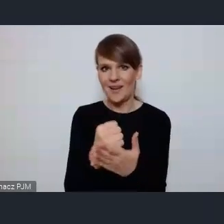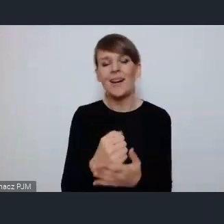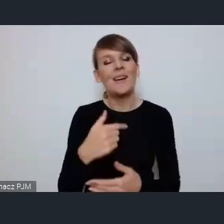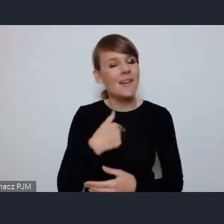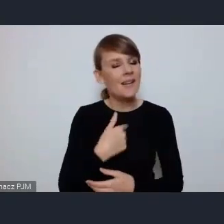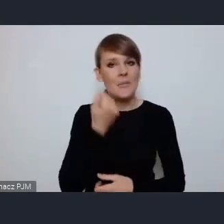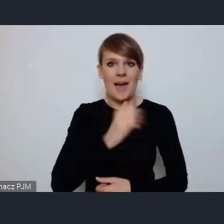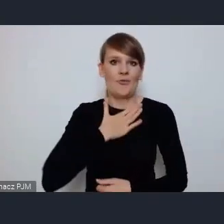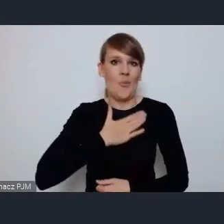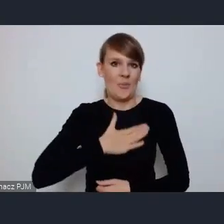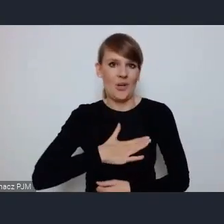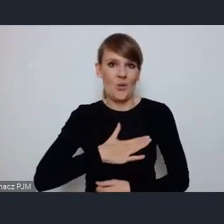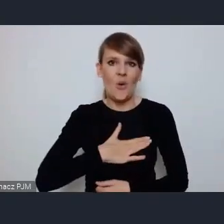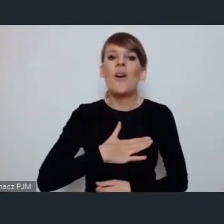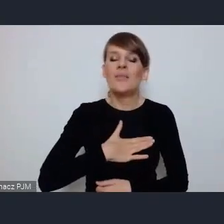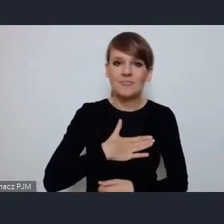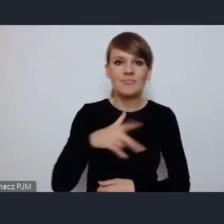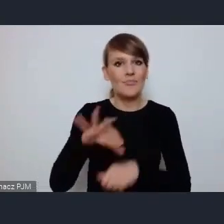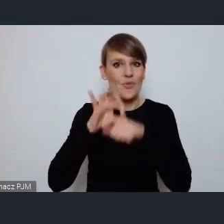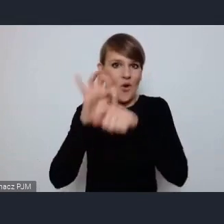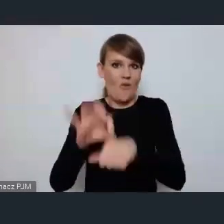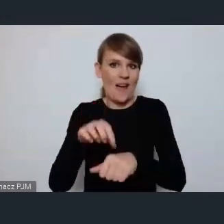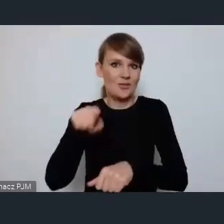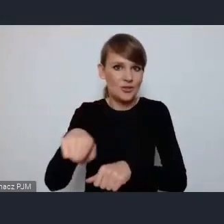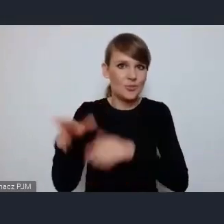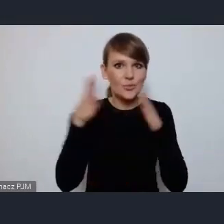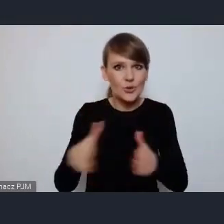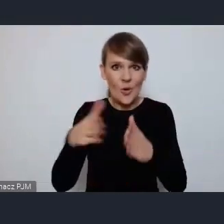kierować wielkim przedsięwzięciem, wielkim dla Tychów, mianowicie